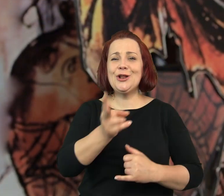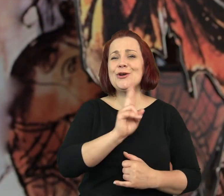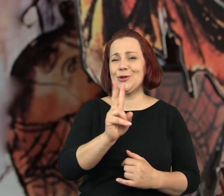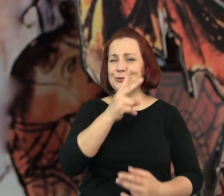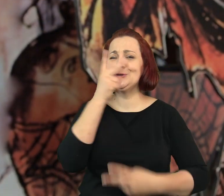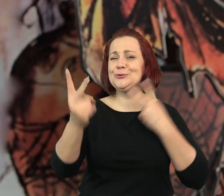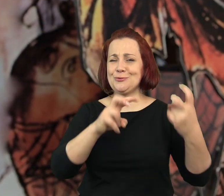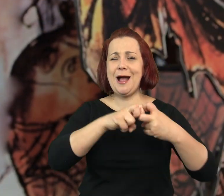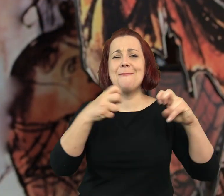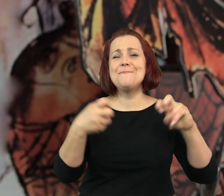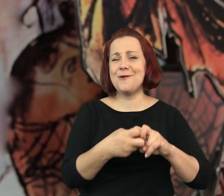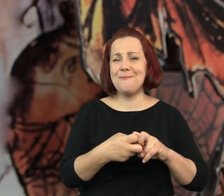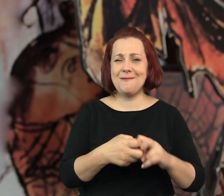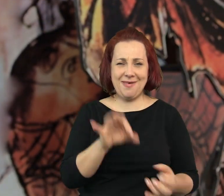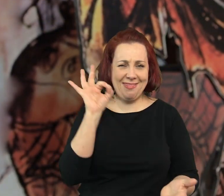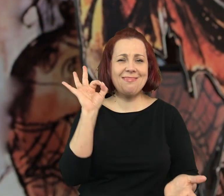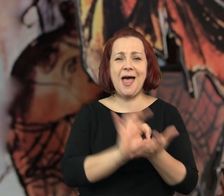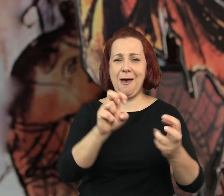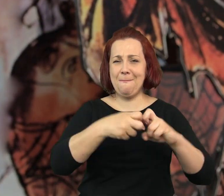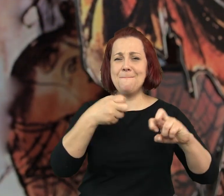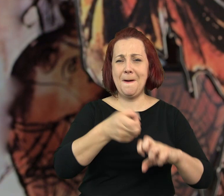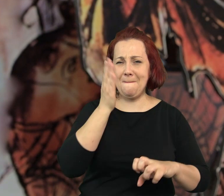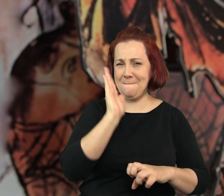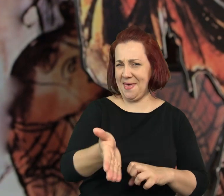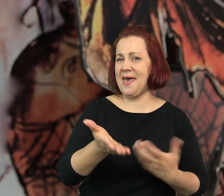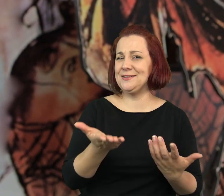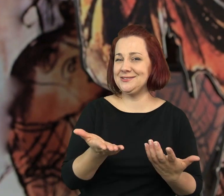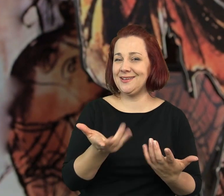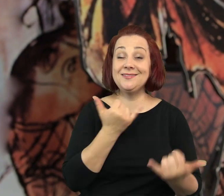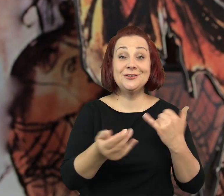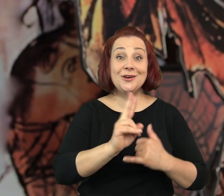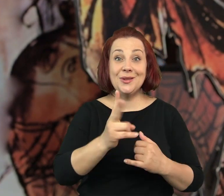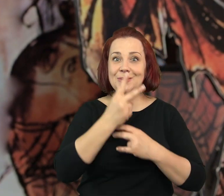Tak czy siak, jeżeli ktoś szuka guza tego guza z pewnością znajdzie.